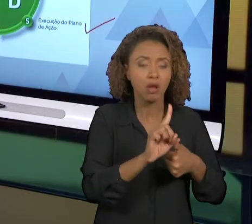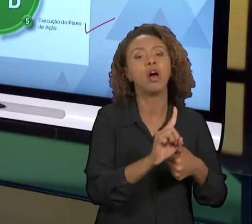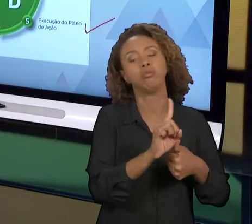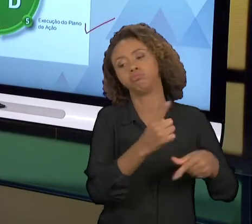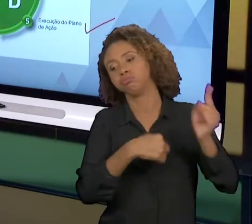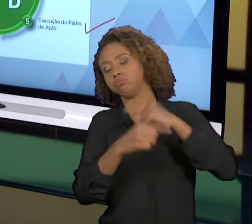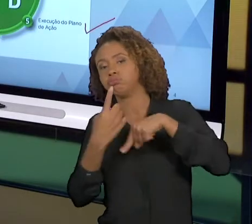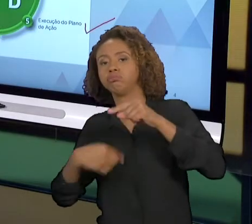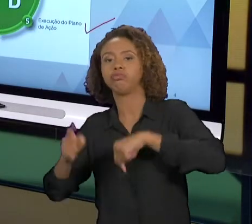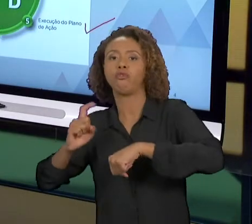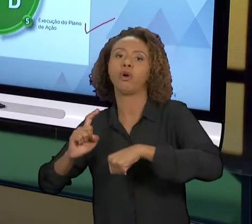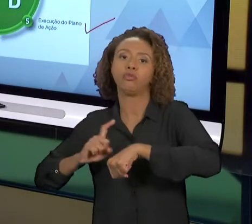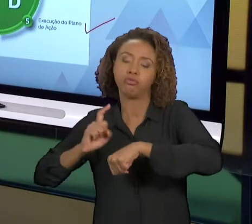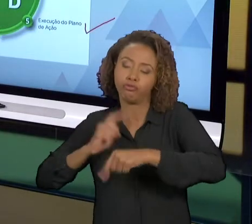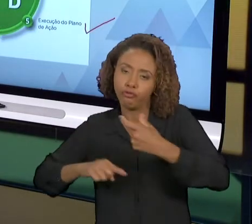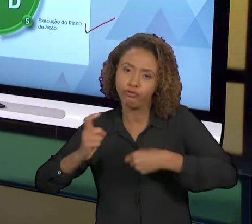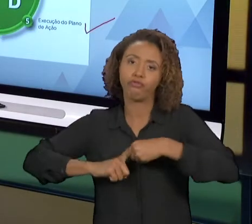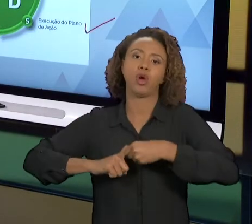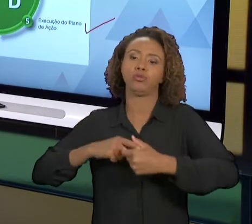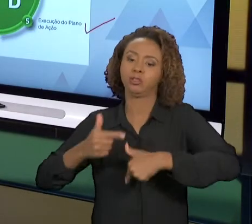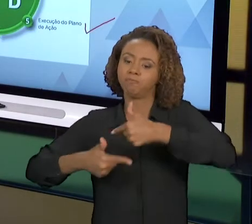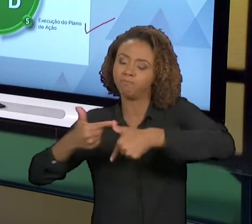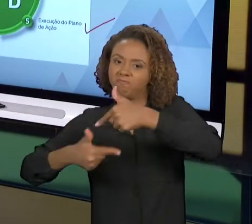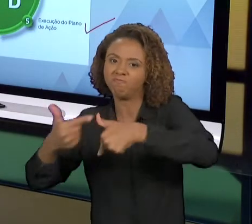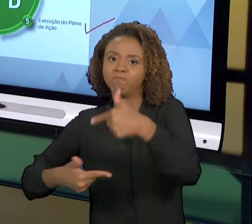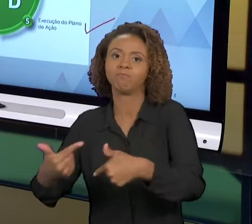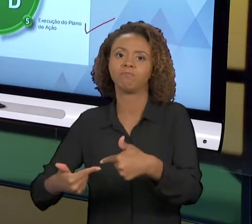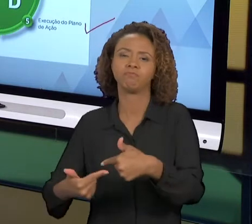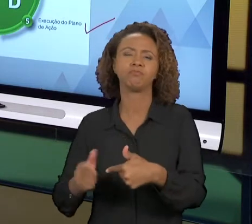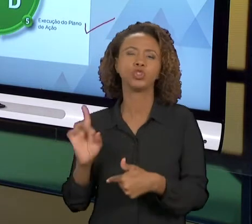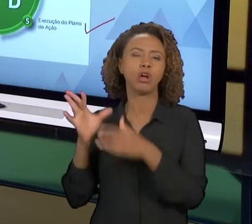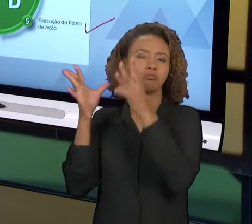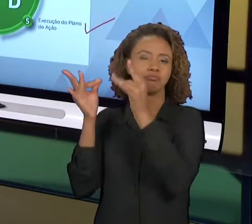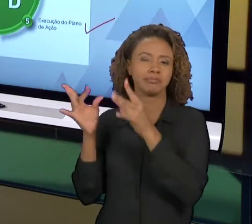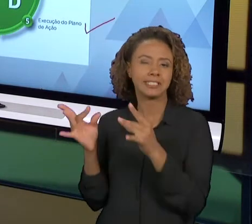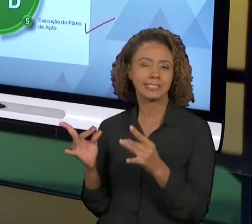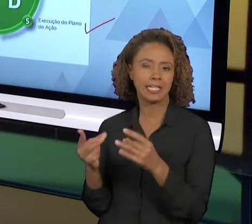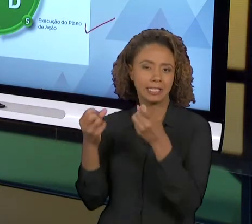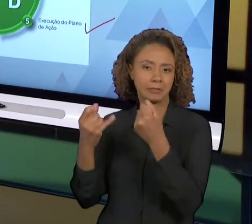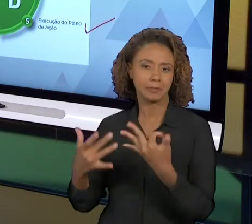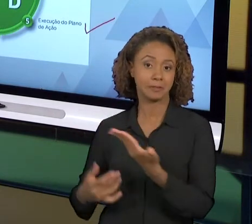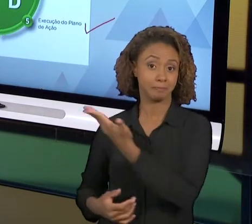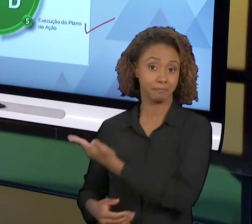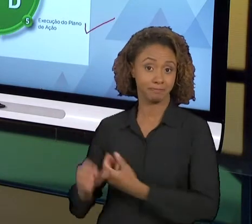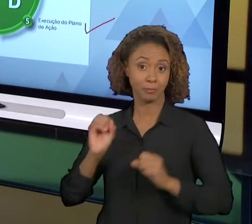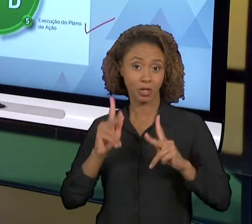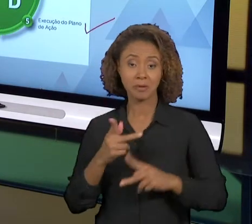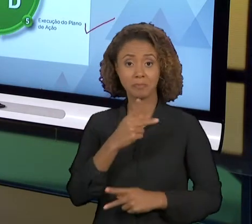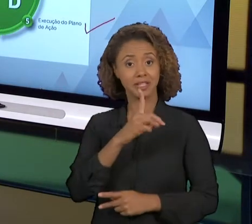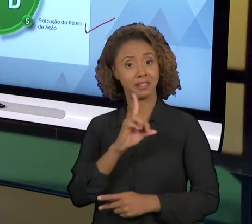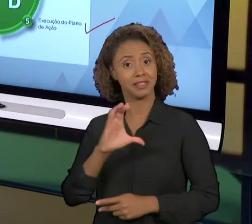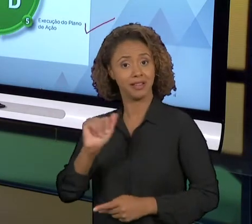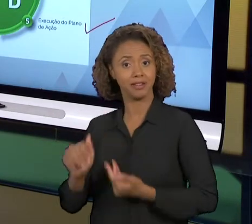COM UM POUCO MAIS DE DETALHAMENTO, OK? ENTÃO ESSE É O CICLO 'PDCA', É A BASE DA MELHORIA EM